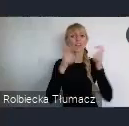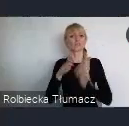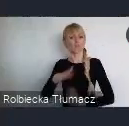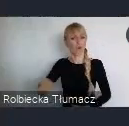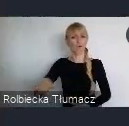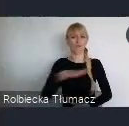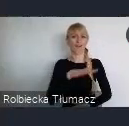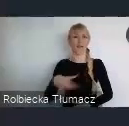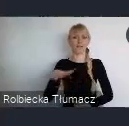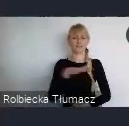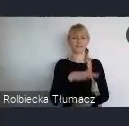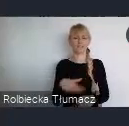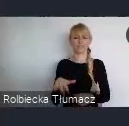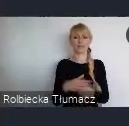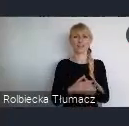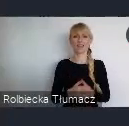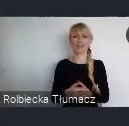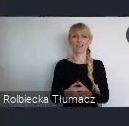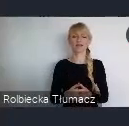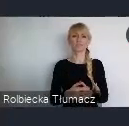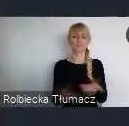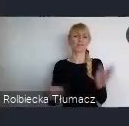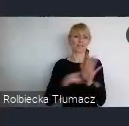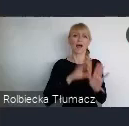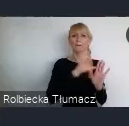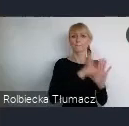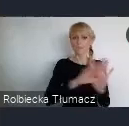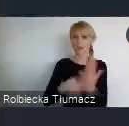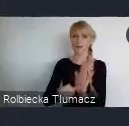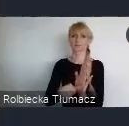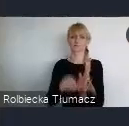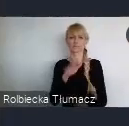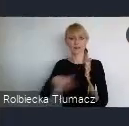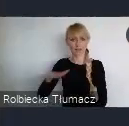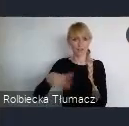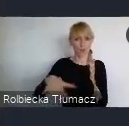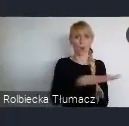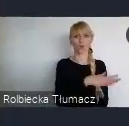Lokalnej na poziomie miast, regionów i krajów.